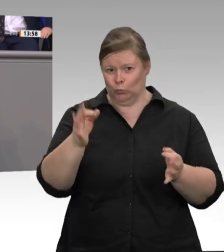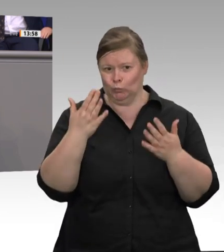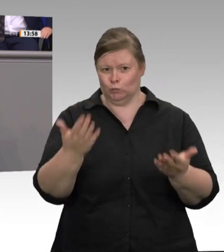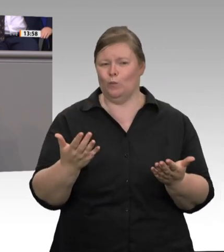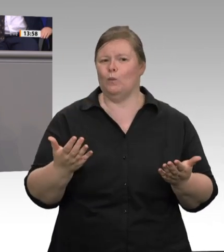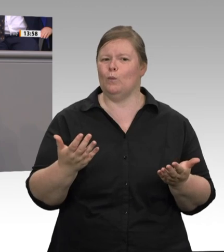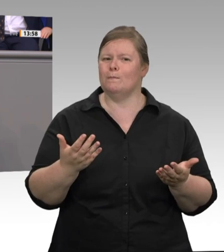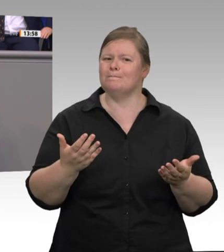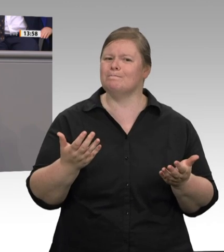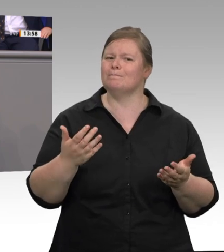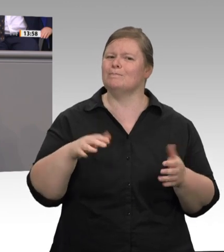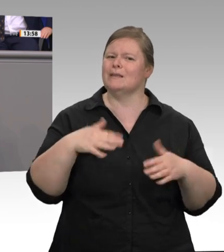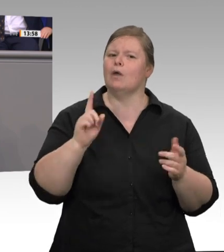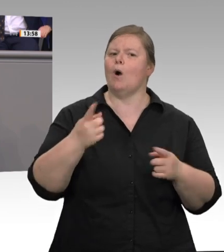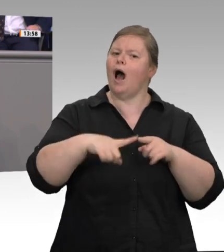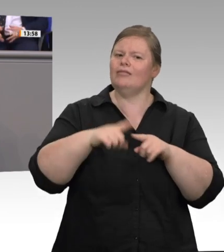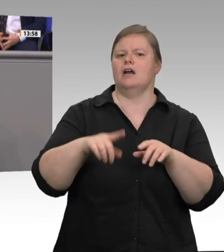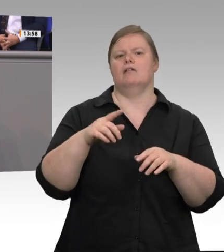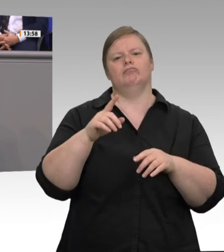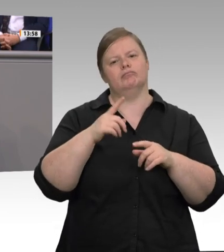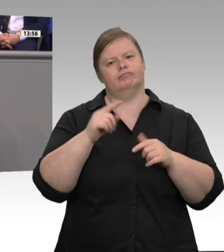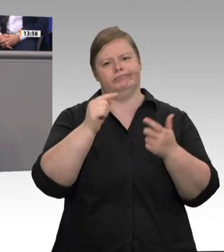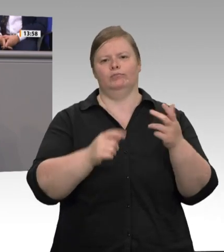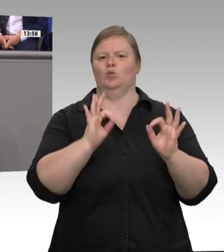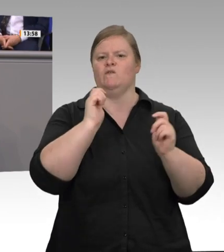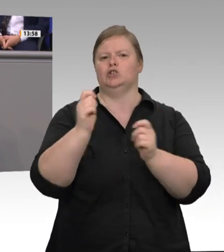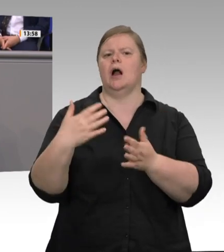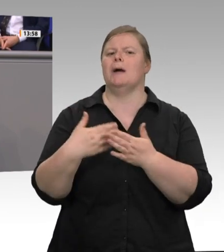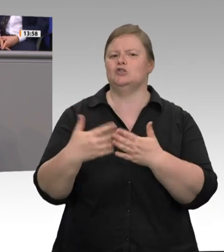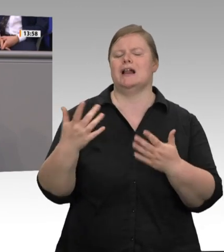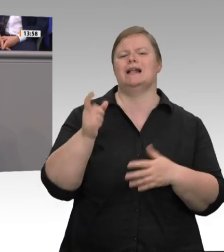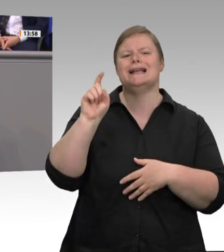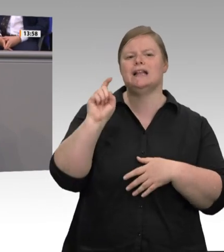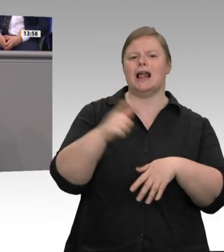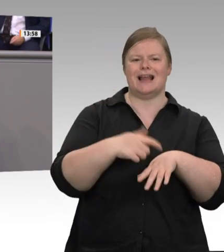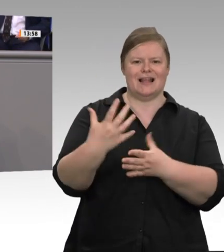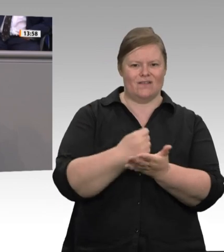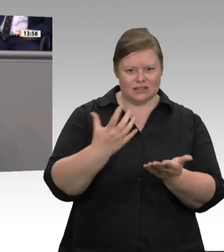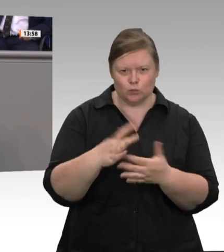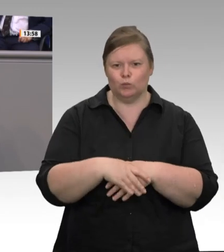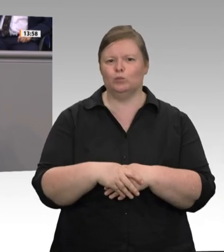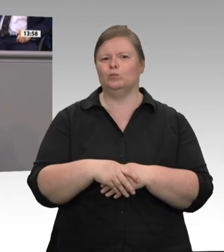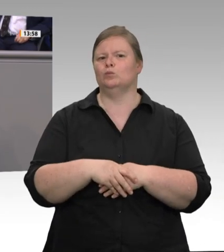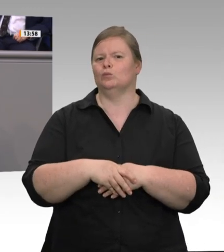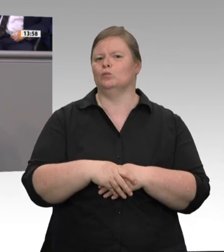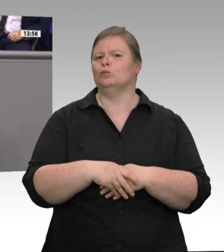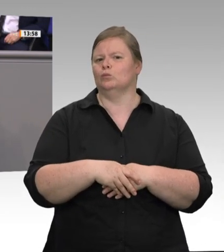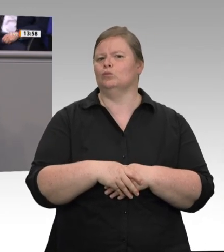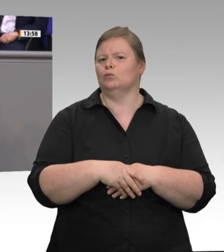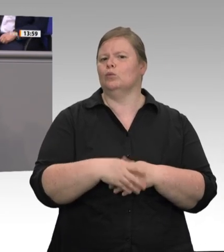erfasst werden müssen. Wir haben die Dokumente gesichert. Aber es ist handschriftlich so festgehalten, dass man die Dokumente nicht entziffern kann. Dass man in einer Branche, wo man